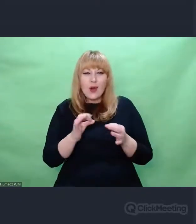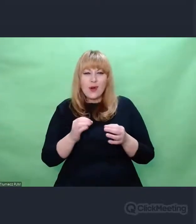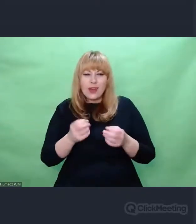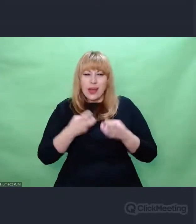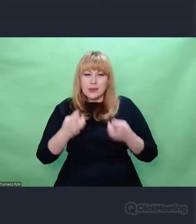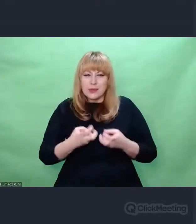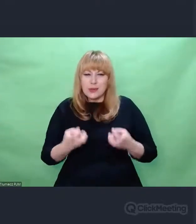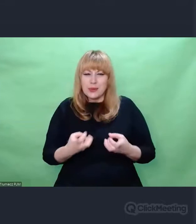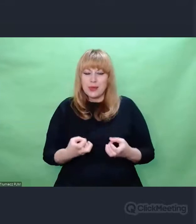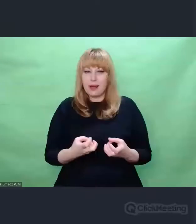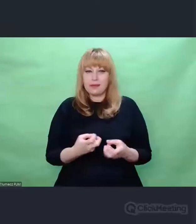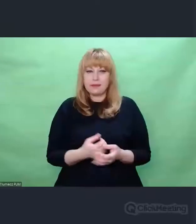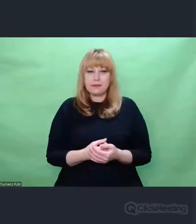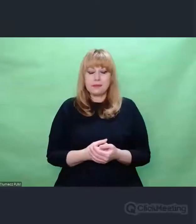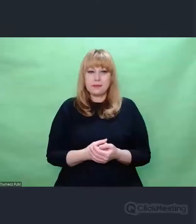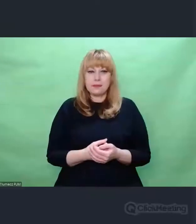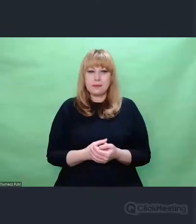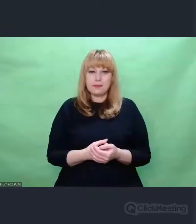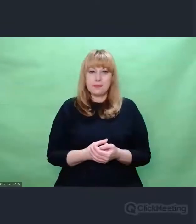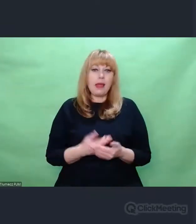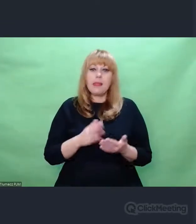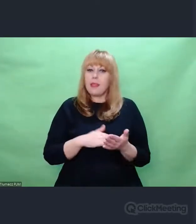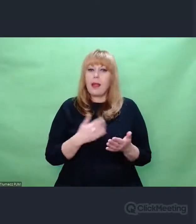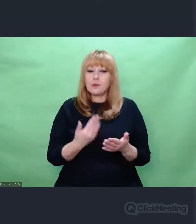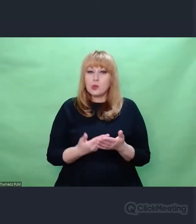Przykładem takiej sztuki